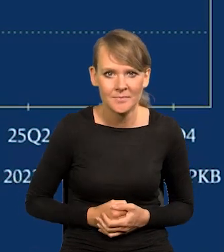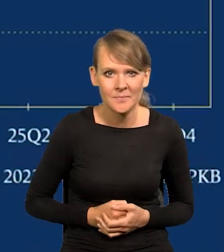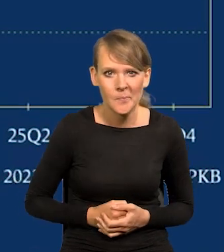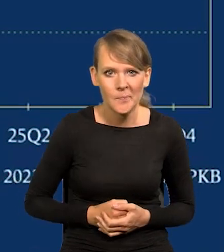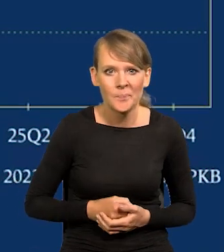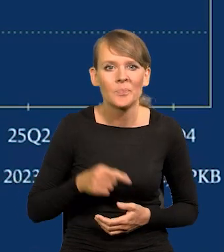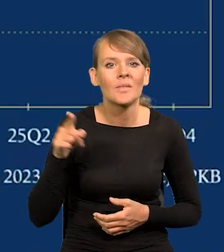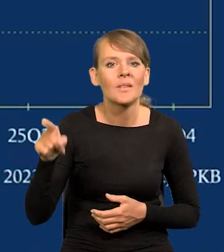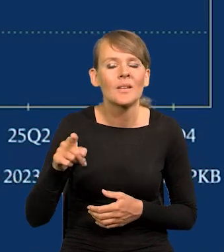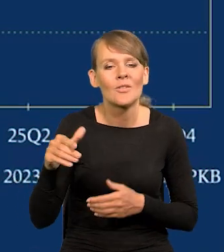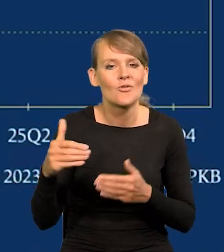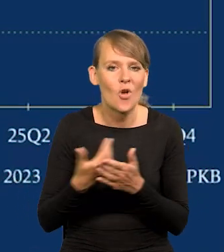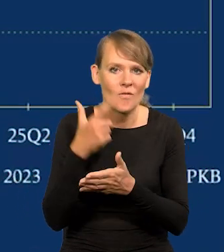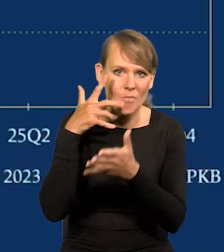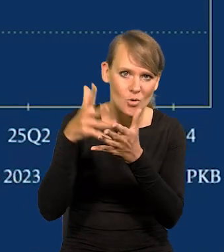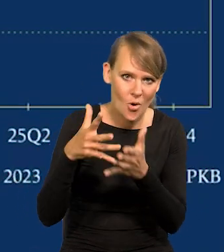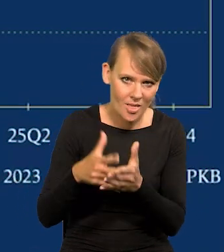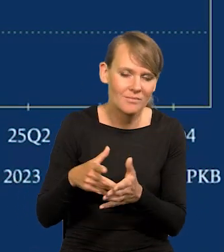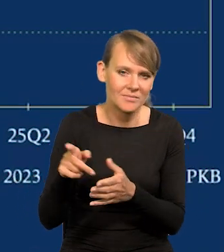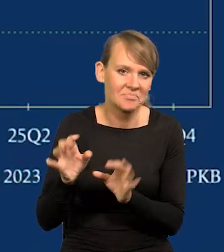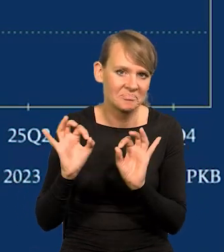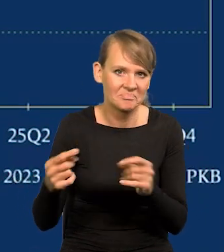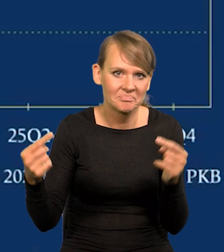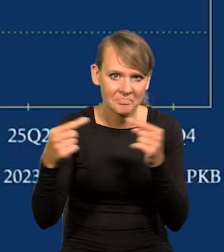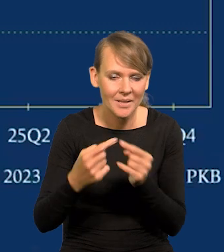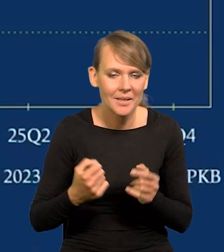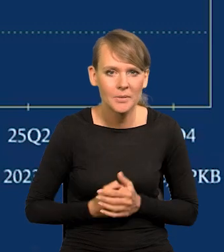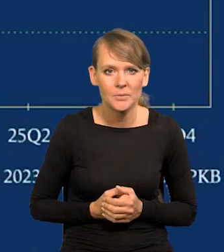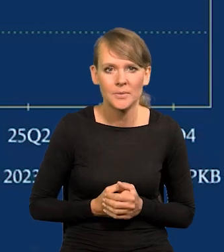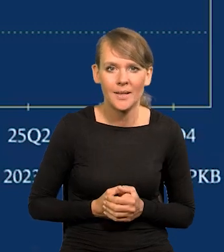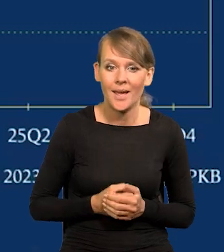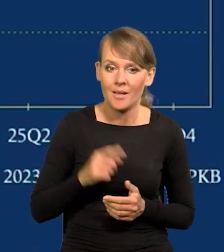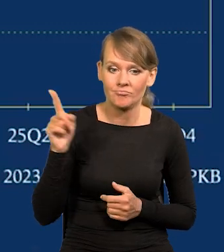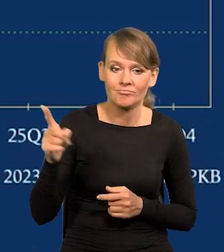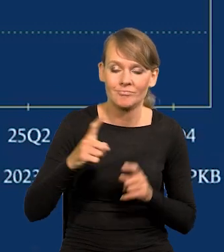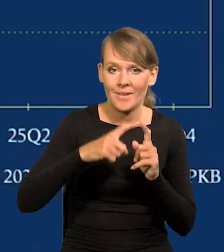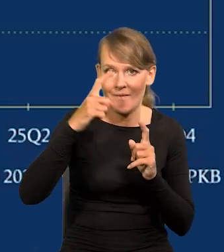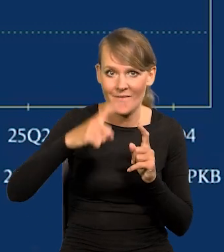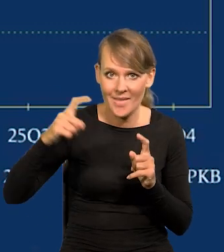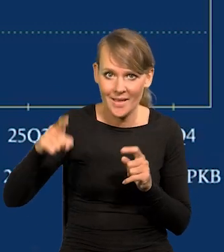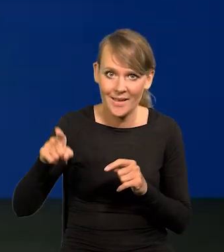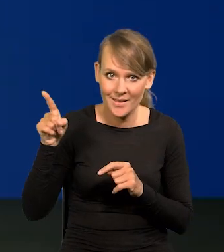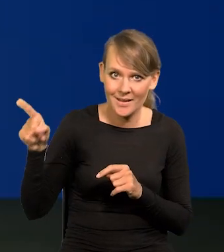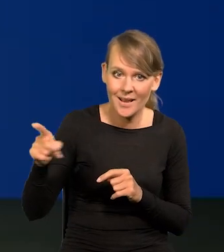Projekcja najnowsza to wspiera. Tu mają Państwo na wykresie, który się pojawił za mną,